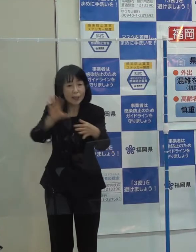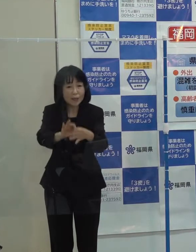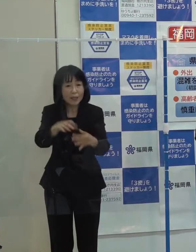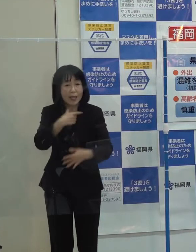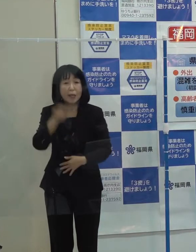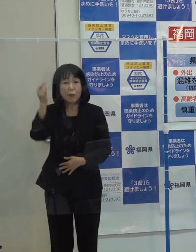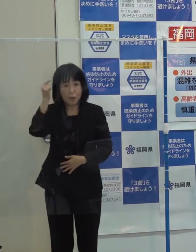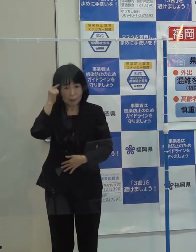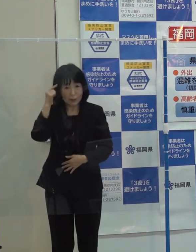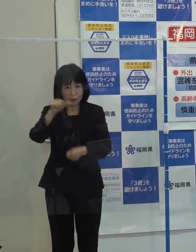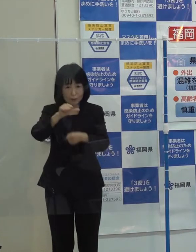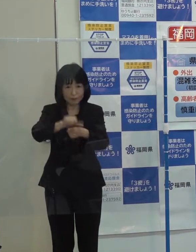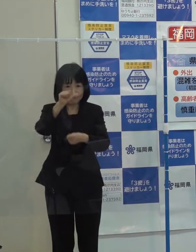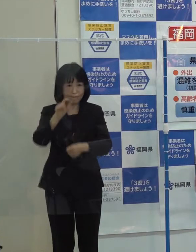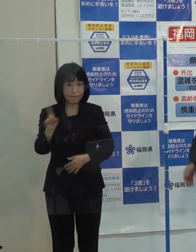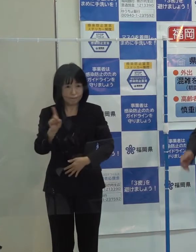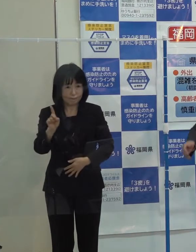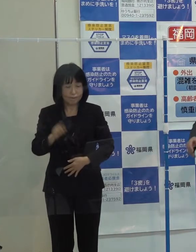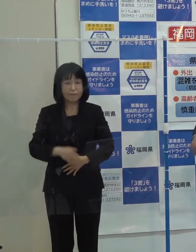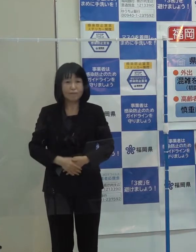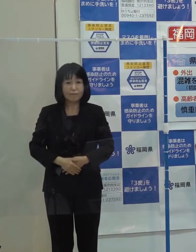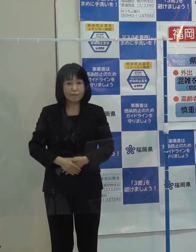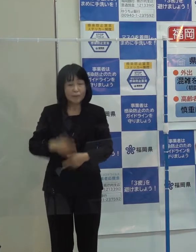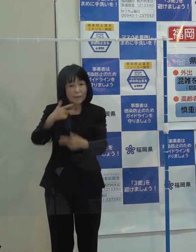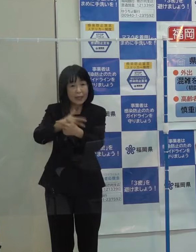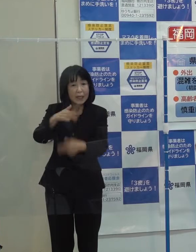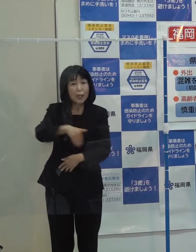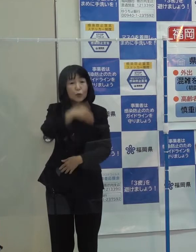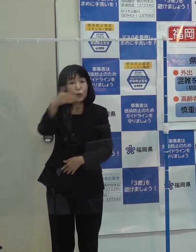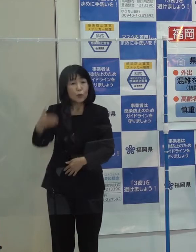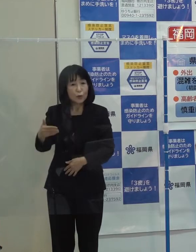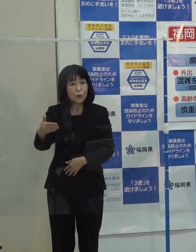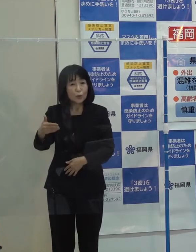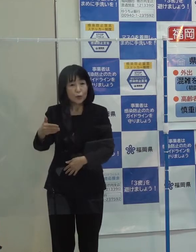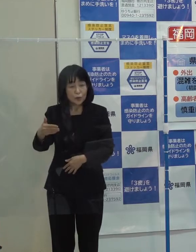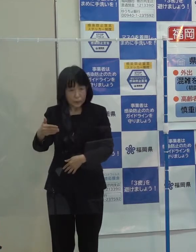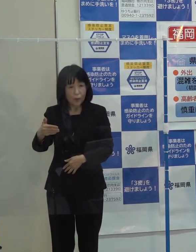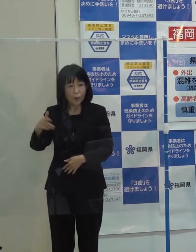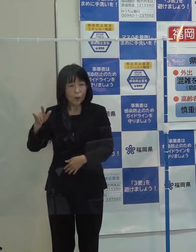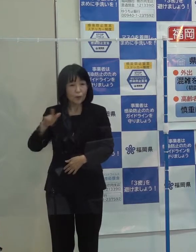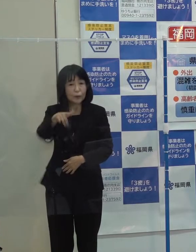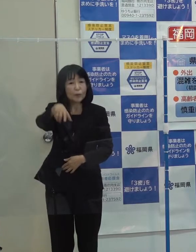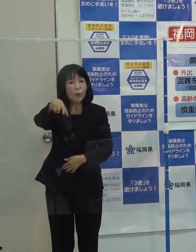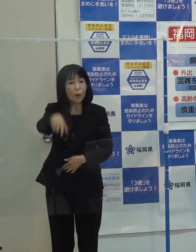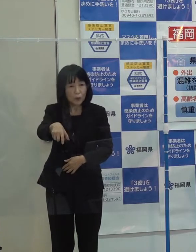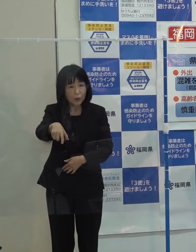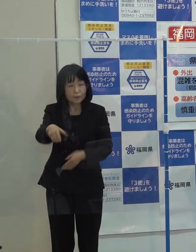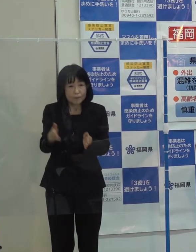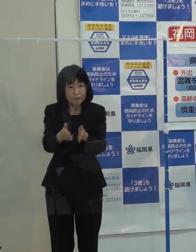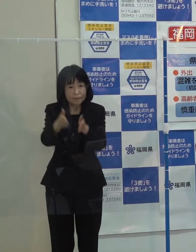第５位です 「北九州空港の滑走路延長に向けた国による調査が開始